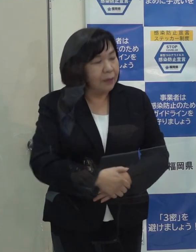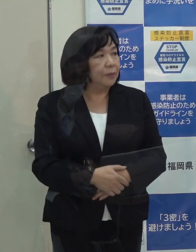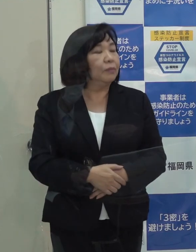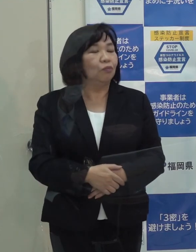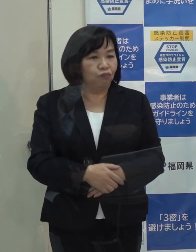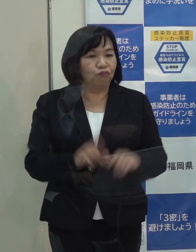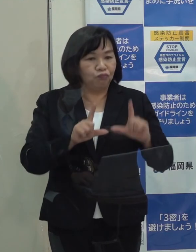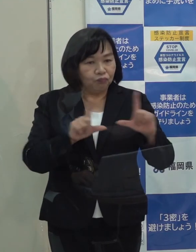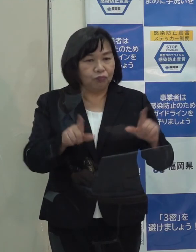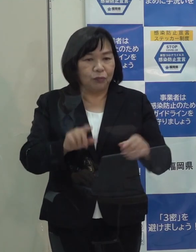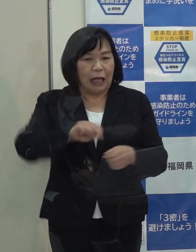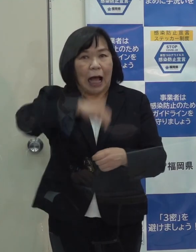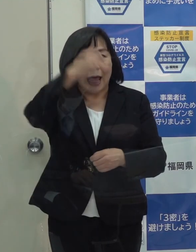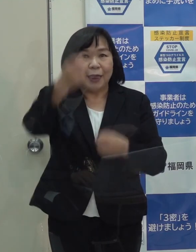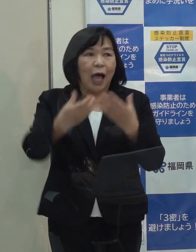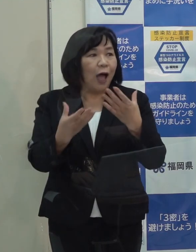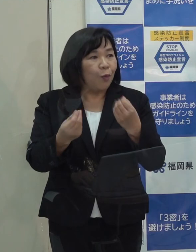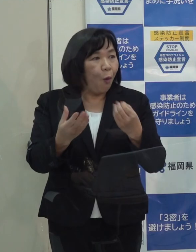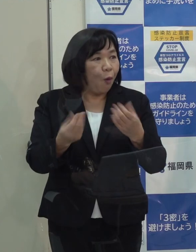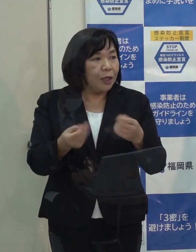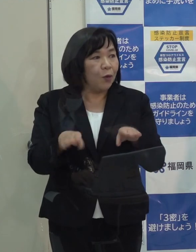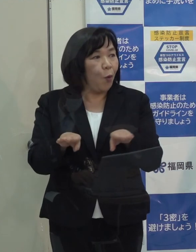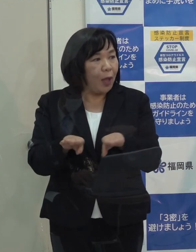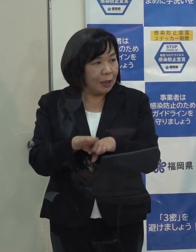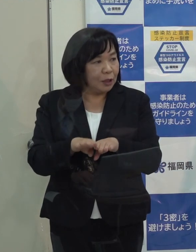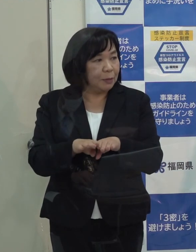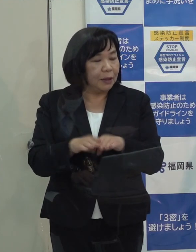（知事）カレンダーどおり休んで公舎で過ごそうと思っています